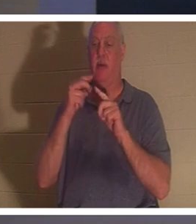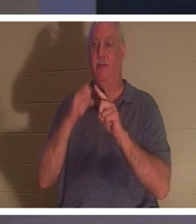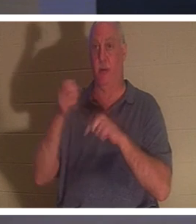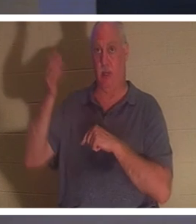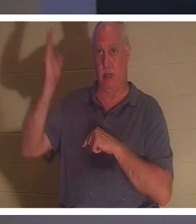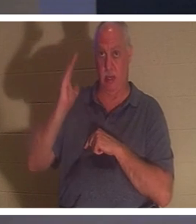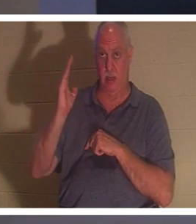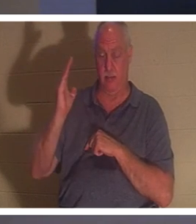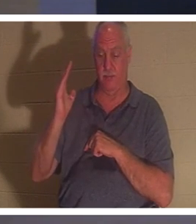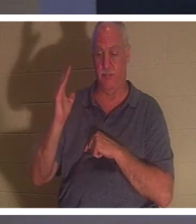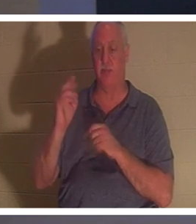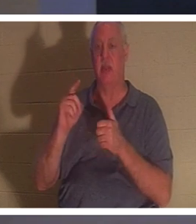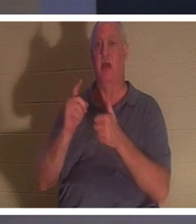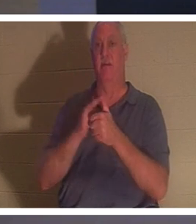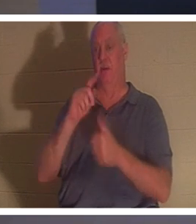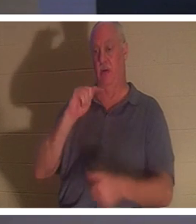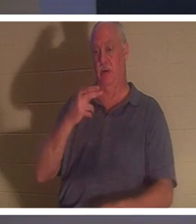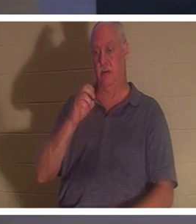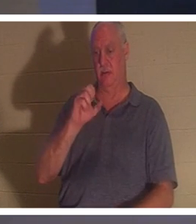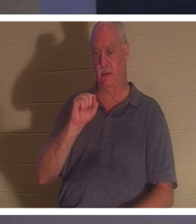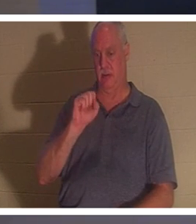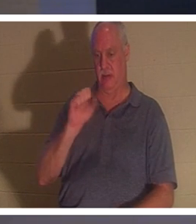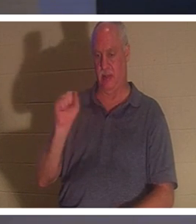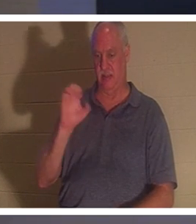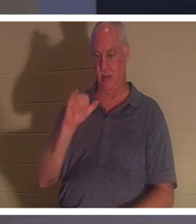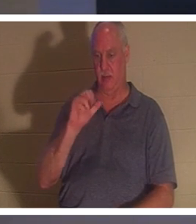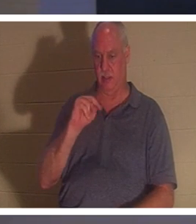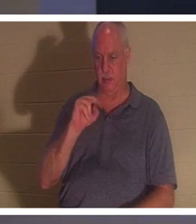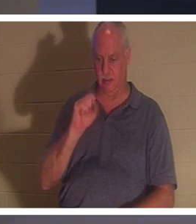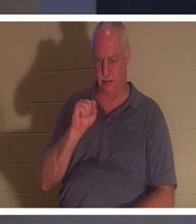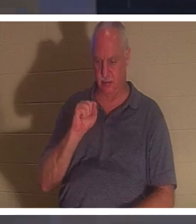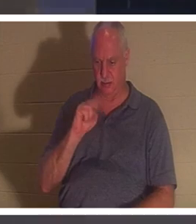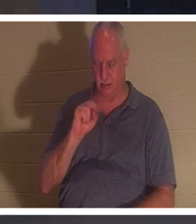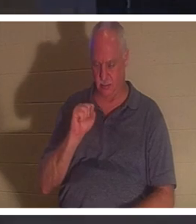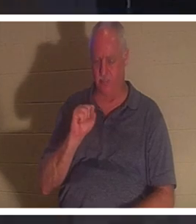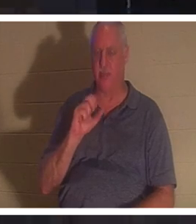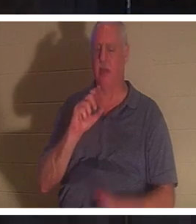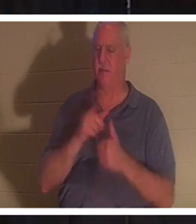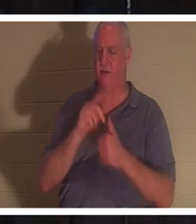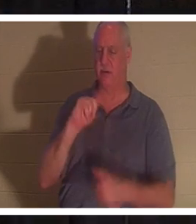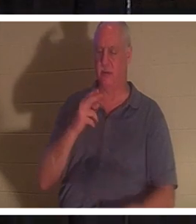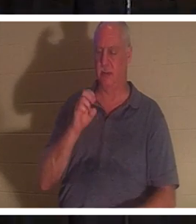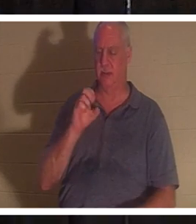1テサロニケ人への手紙と私はすでに少し触れました。イエスが死んで復活したと私たちが信じるなら